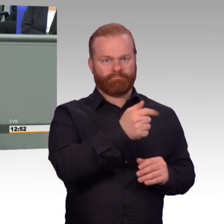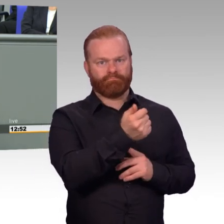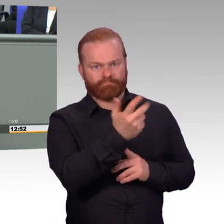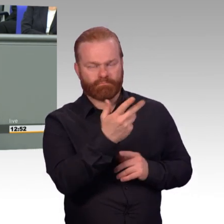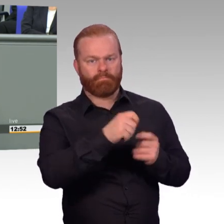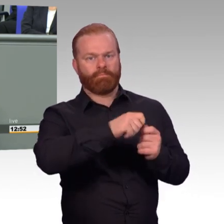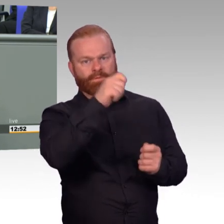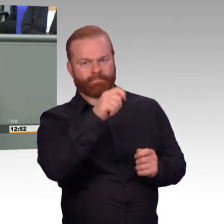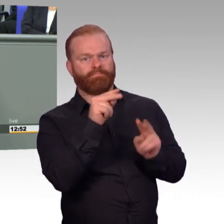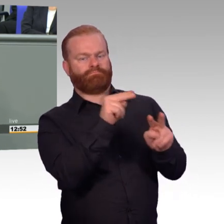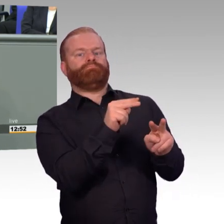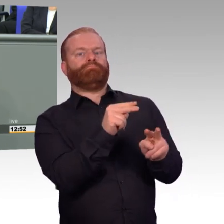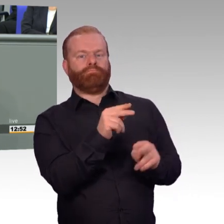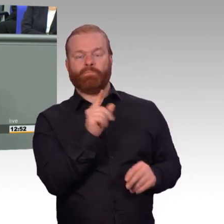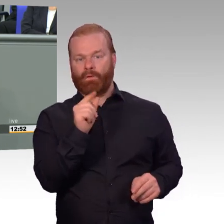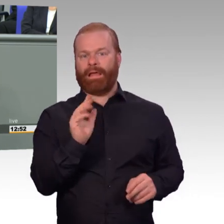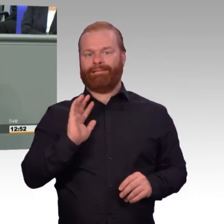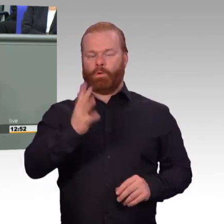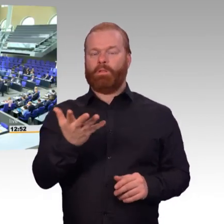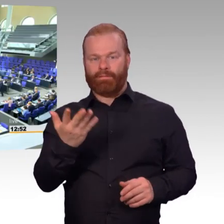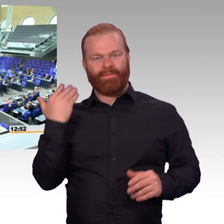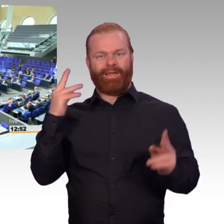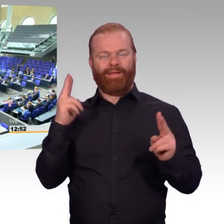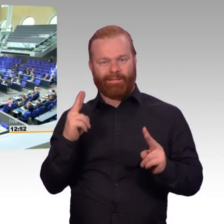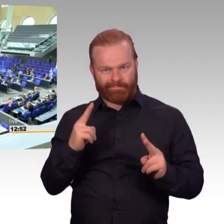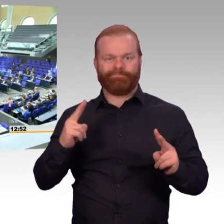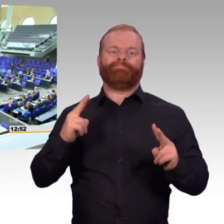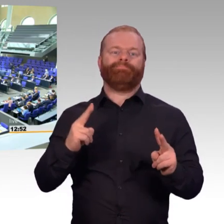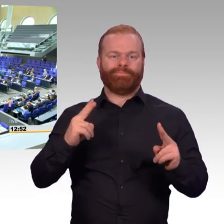dass wir uns auf dem richtigen Weg auch befinden. (Beifall)